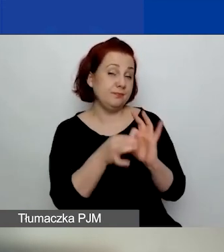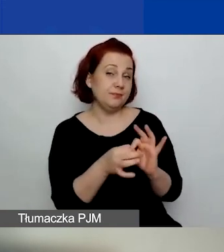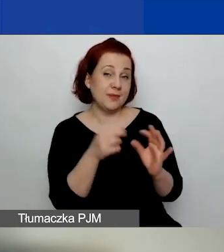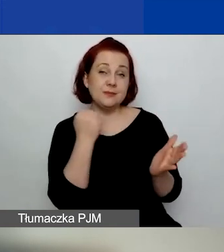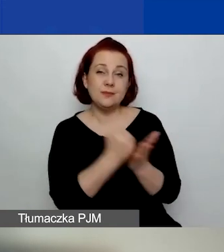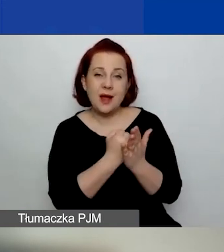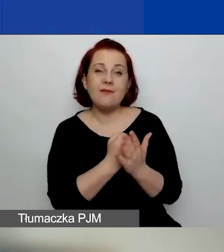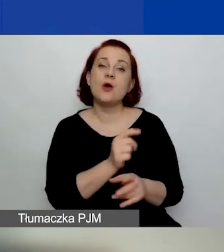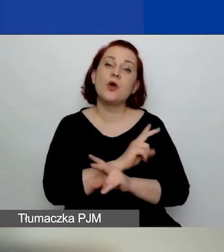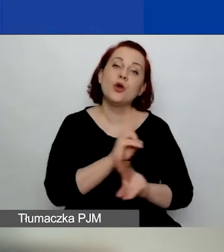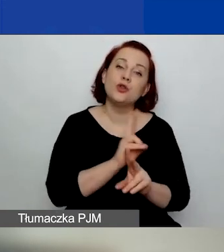kto może złożyć wniosek.